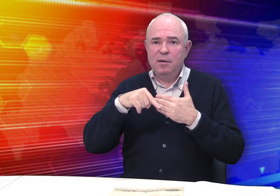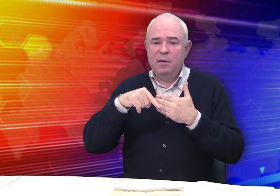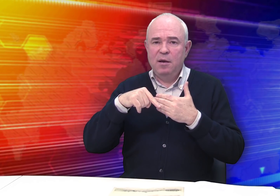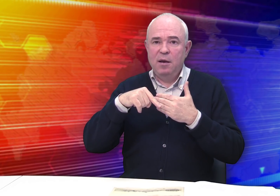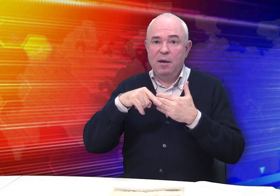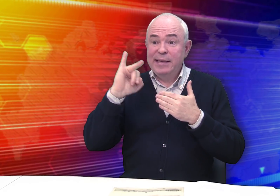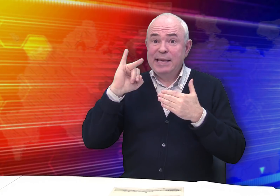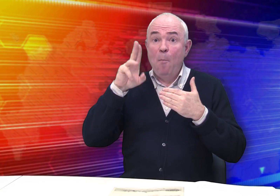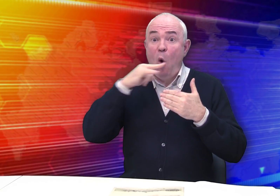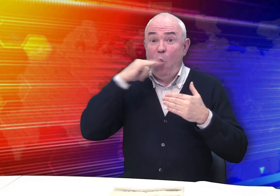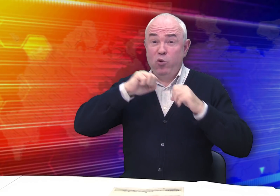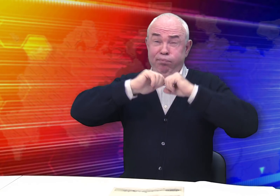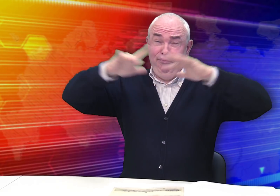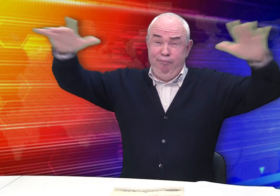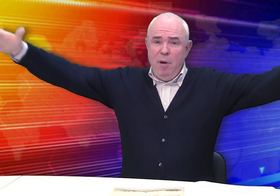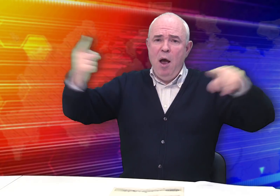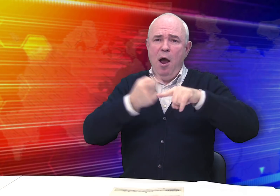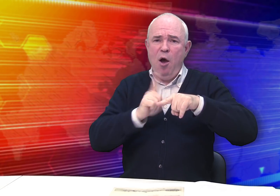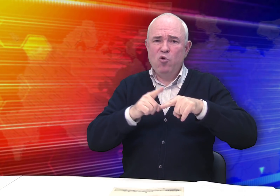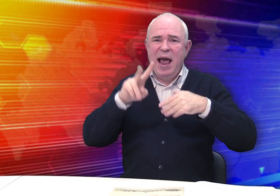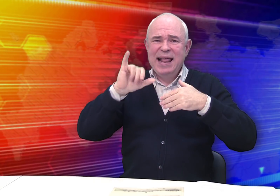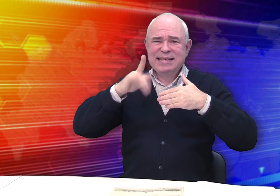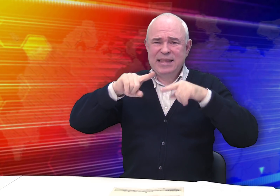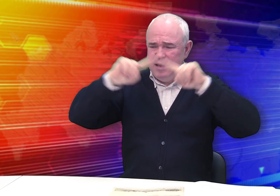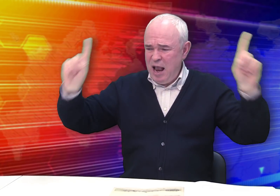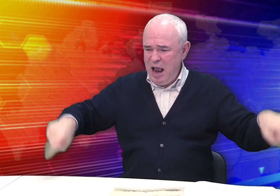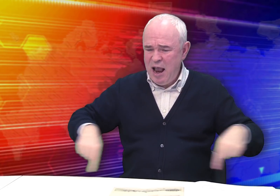По стране расходятся многочисленные листы-серии